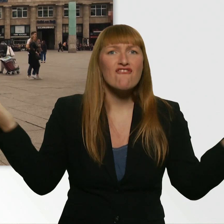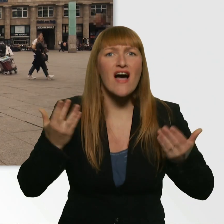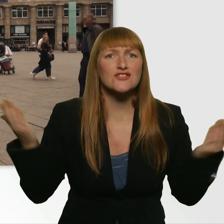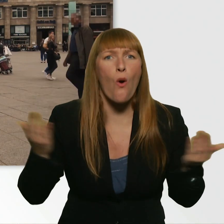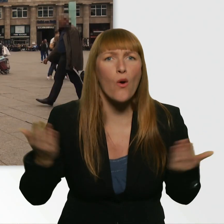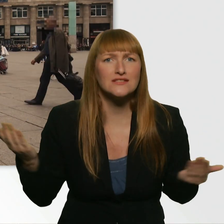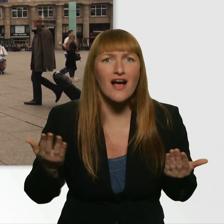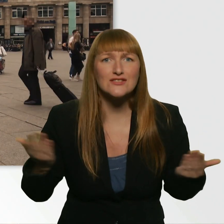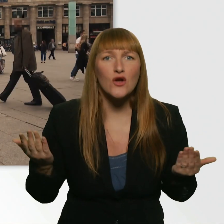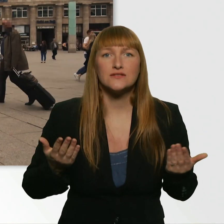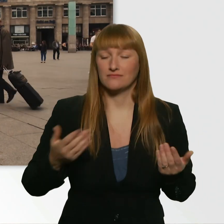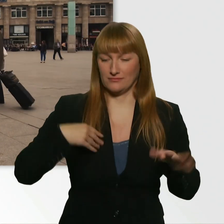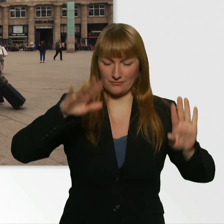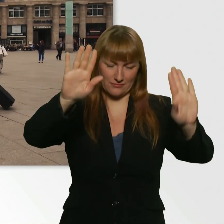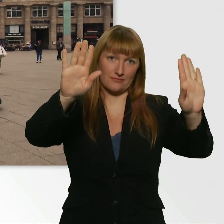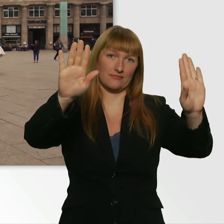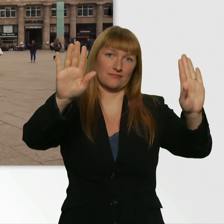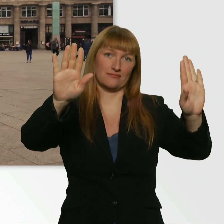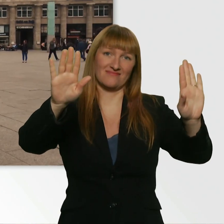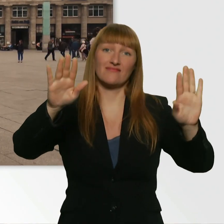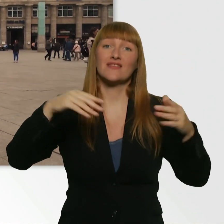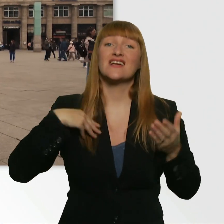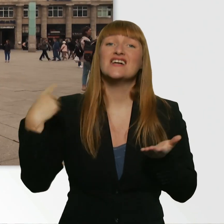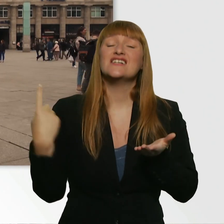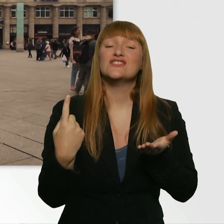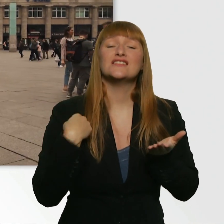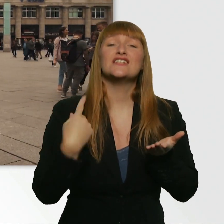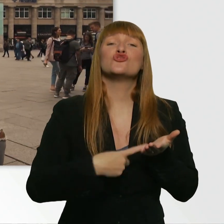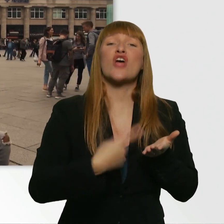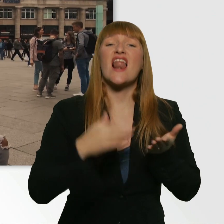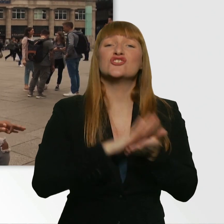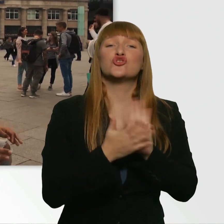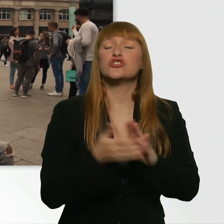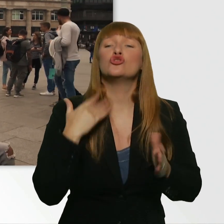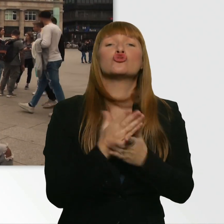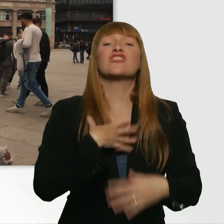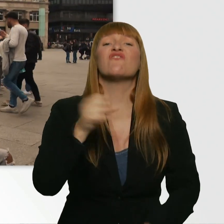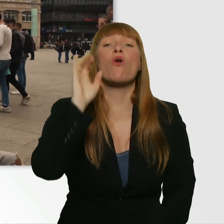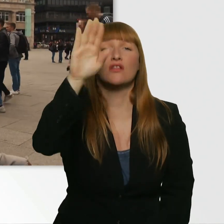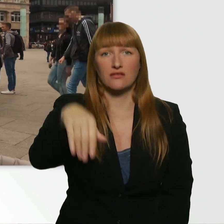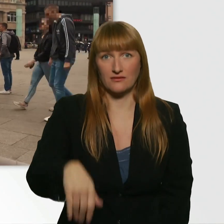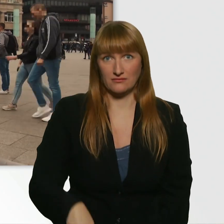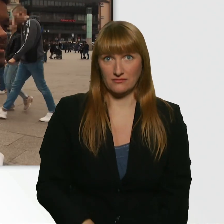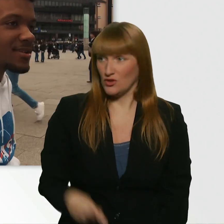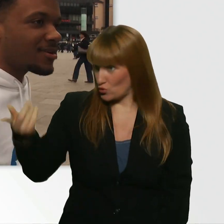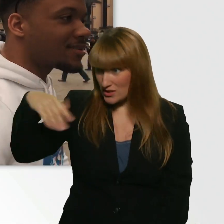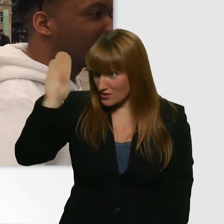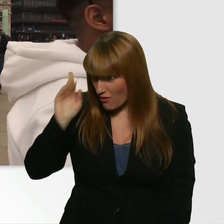Ich hab die Challenge, ohne was zu tun, geschafft. (Kübra) Was war das? Erklär es uns. - Hast du es nicht gehört?